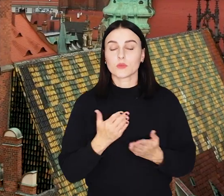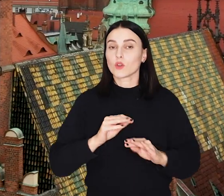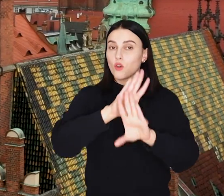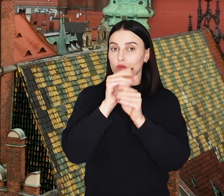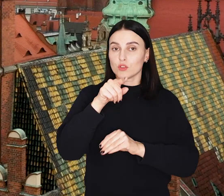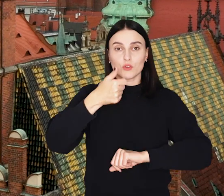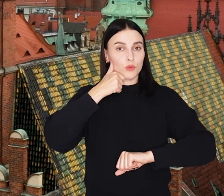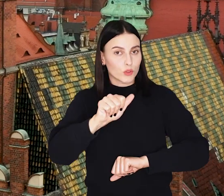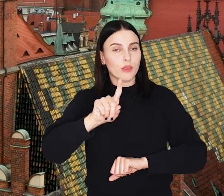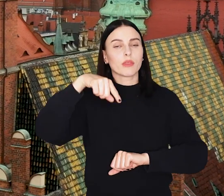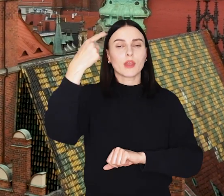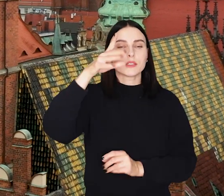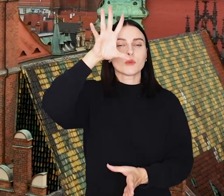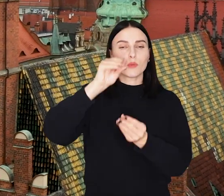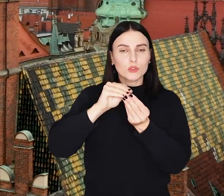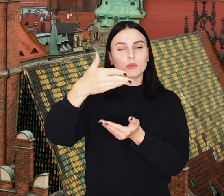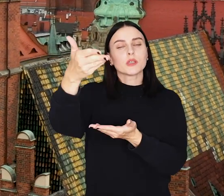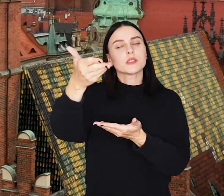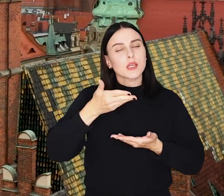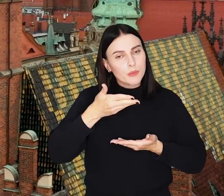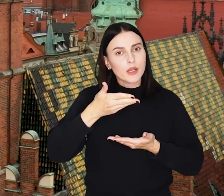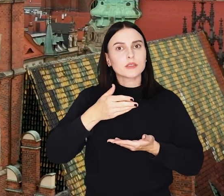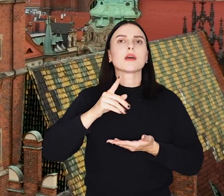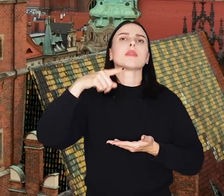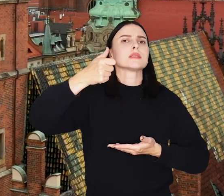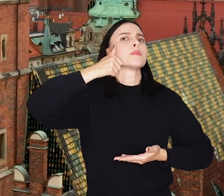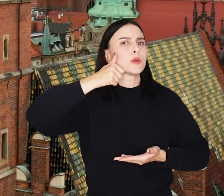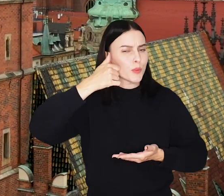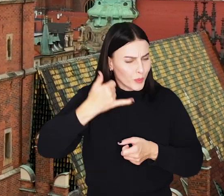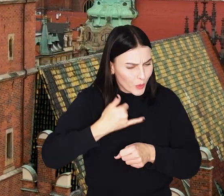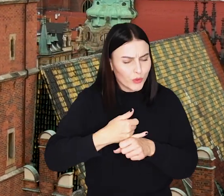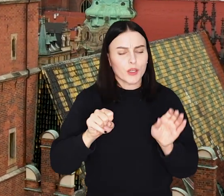I to już wszystko w tym tygodniu po kolejne podsumowanie zapraszamy w kolejny piątek. Do zobaczenia!